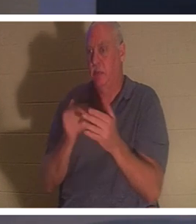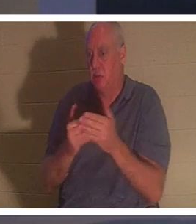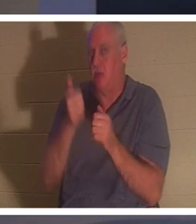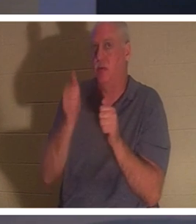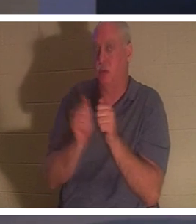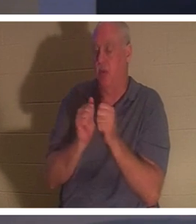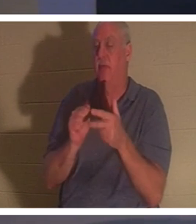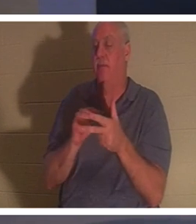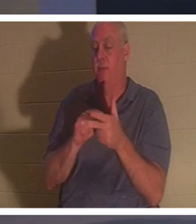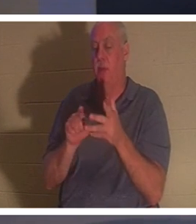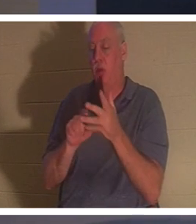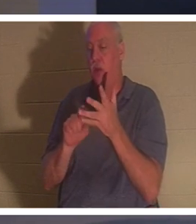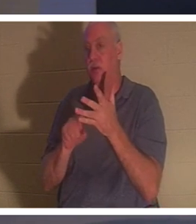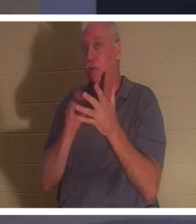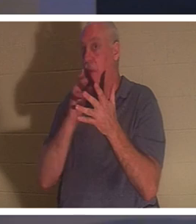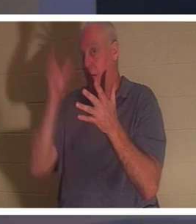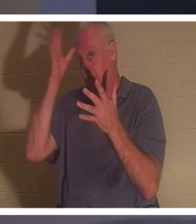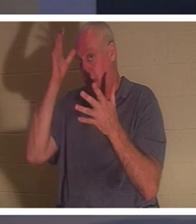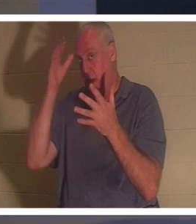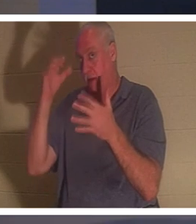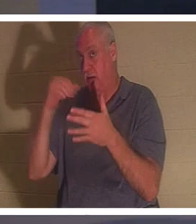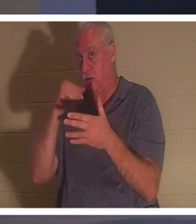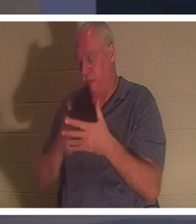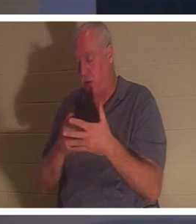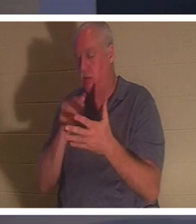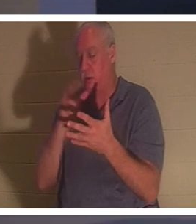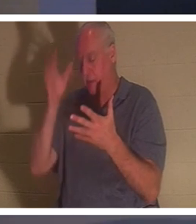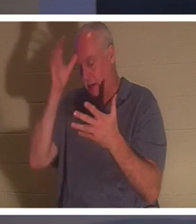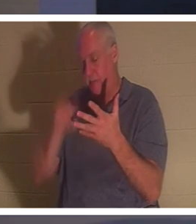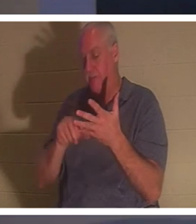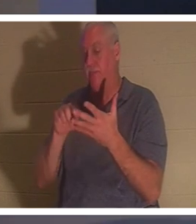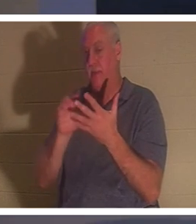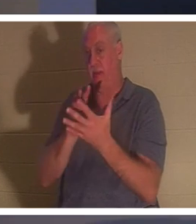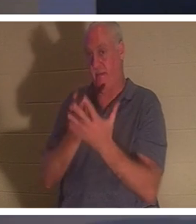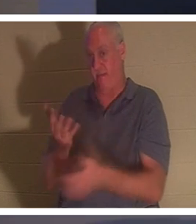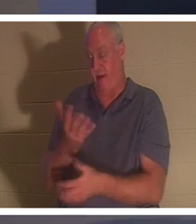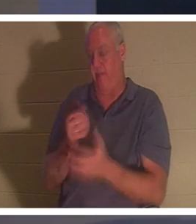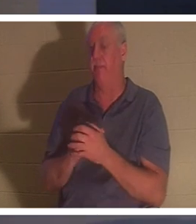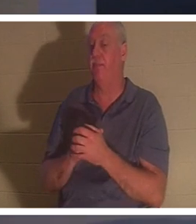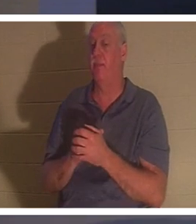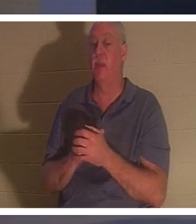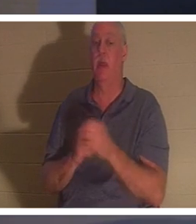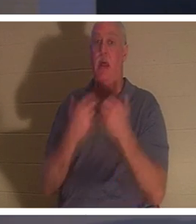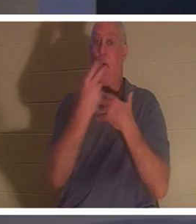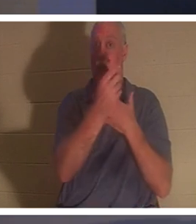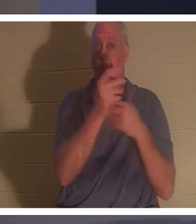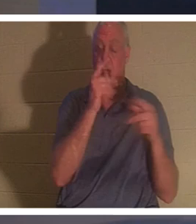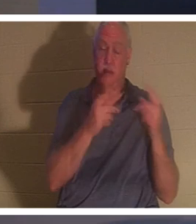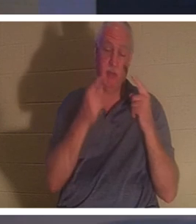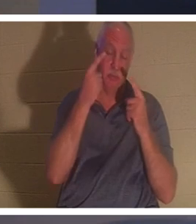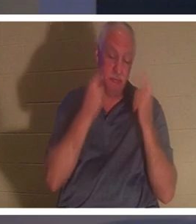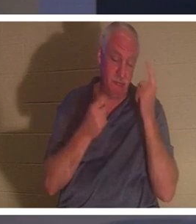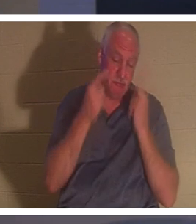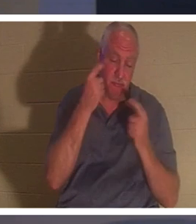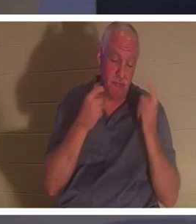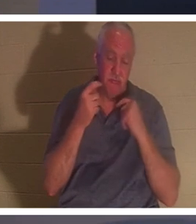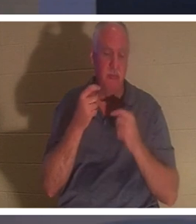어머니라 하시니 이에 온 백성이 그 아이를 위하여 통곡하며 애곡하더라 예수께서 가라사대 `울지 말라' 가라사대